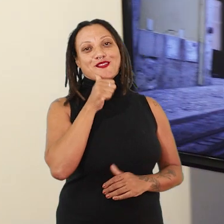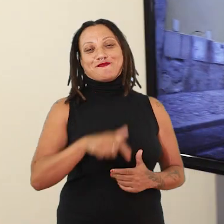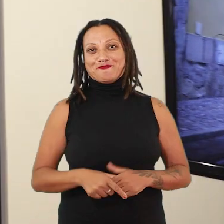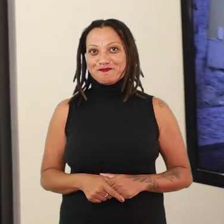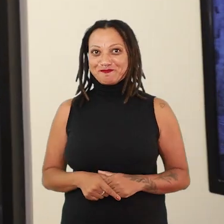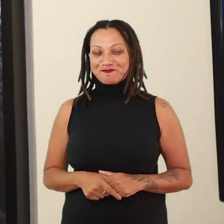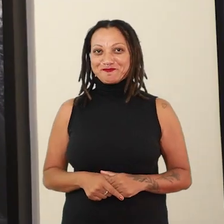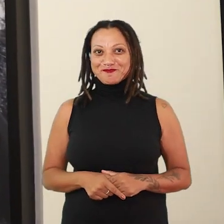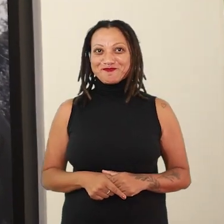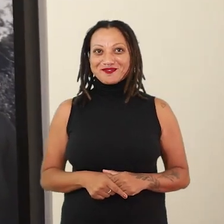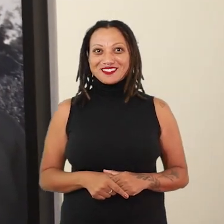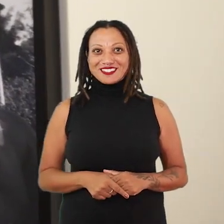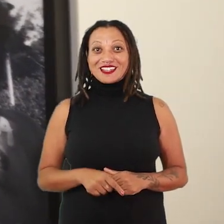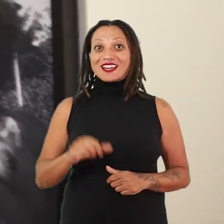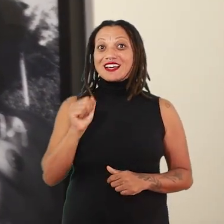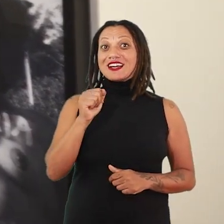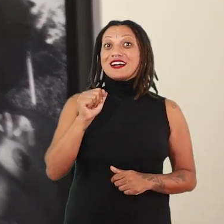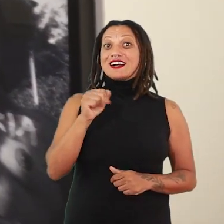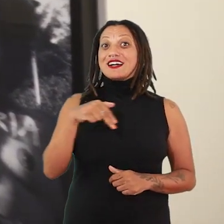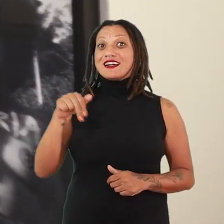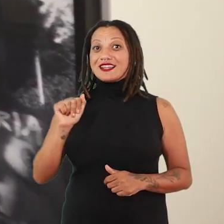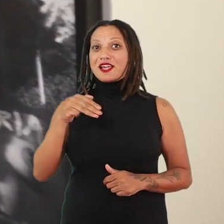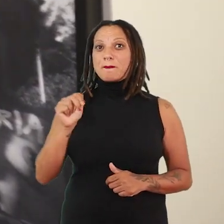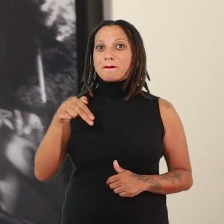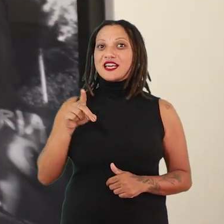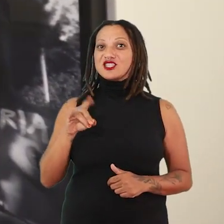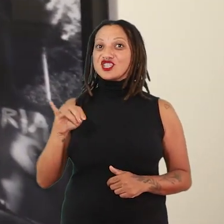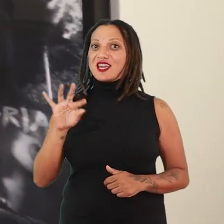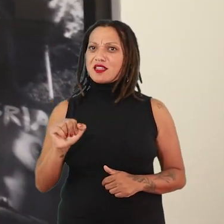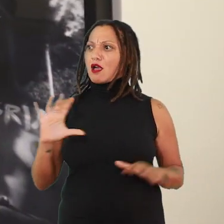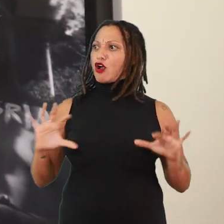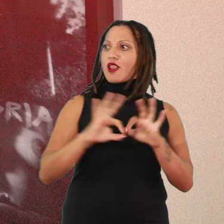A conexão que a gente faz com a Ana Mendieta é mais pensar a Ana Mendieta no feminismo,